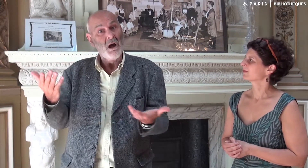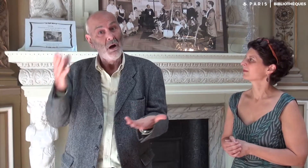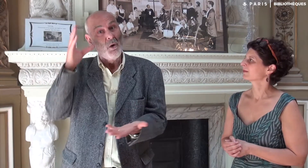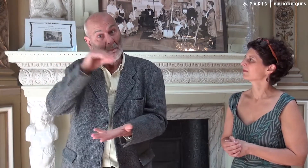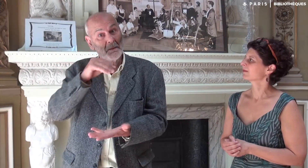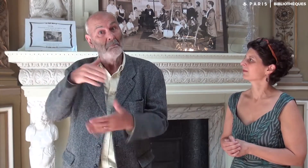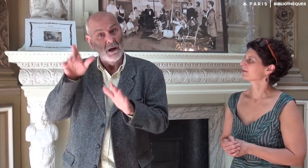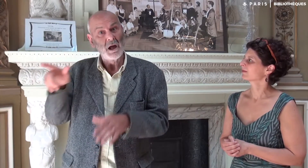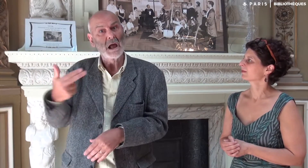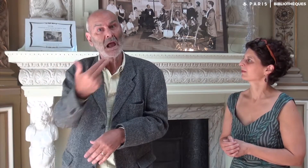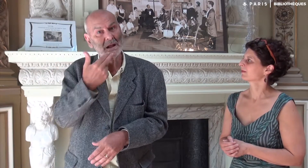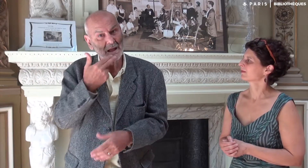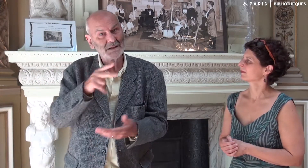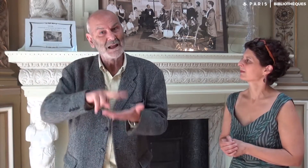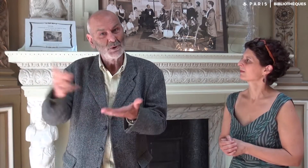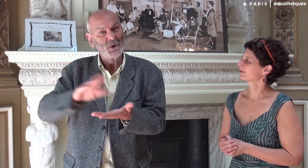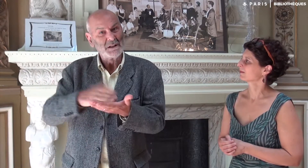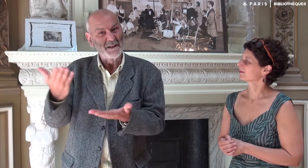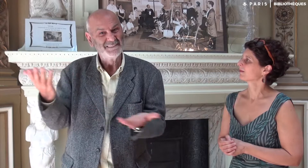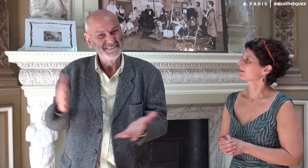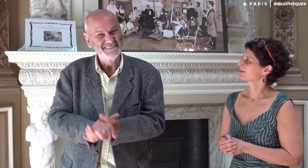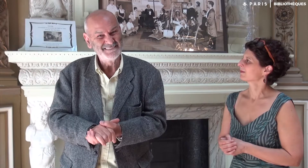mais cela n’enlève rien à la qualité de la traduction, au contraire !